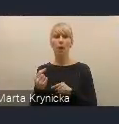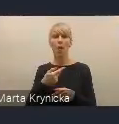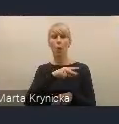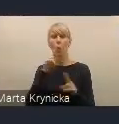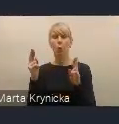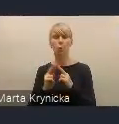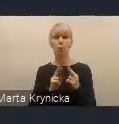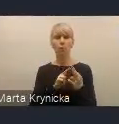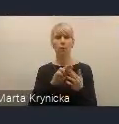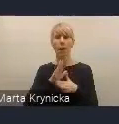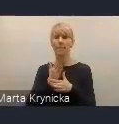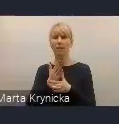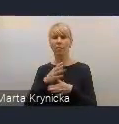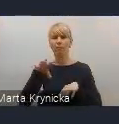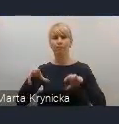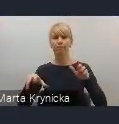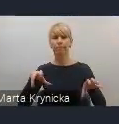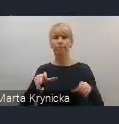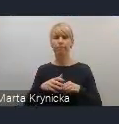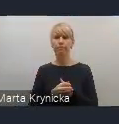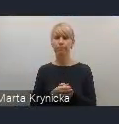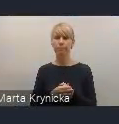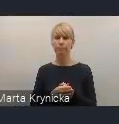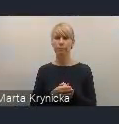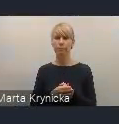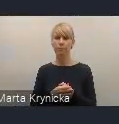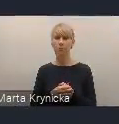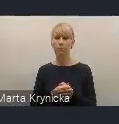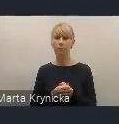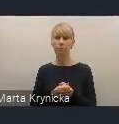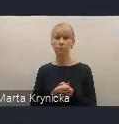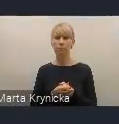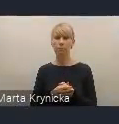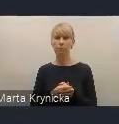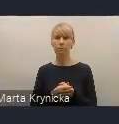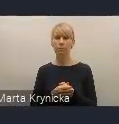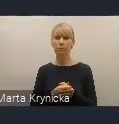My tak jakby jesteśmy na roboczo, można powiedzieć, te uzgodnienia międzyresortowe